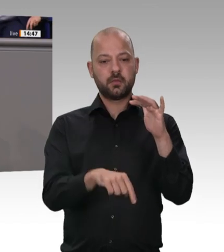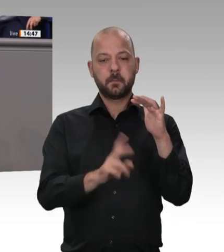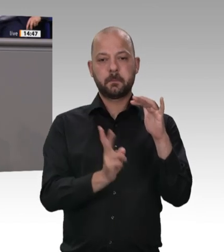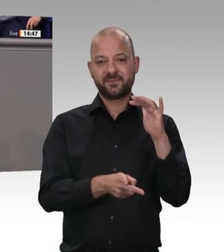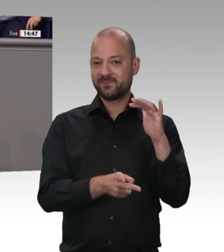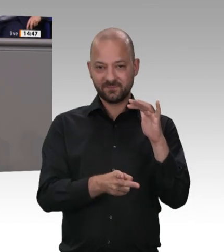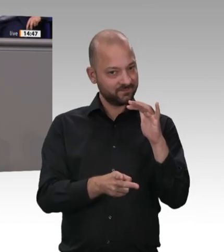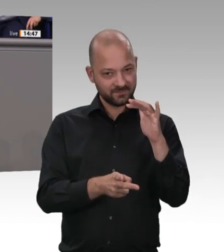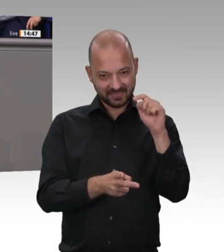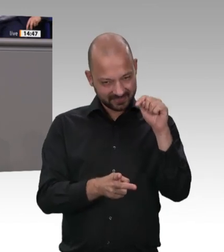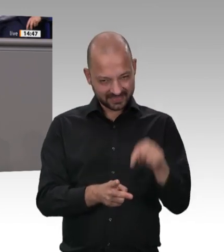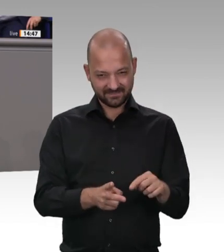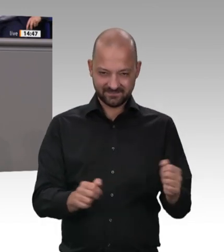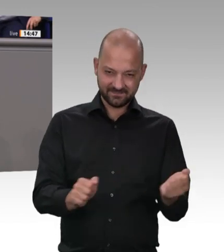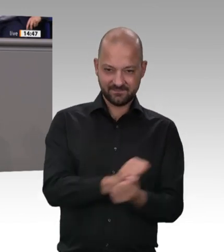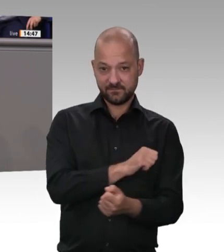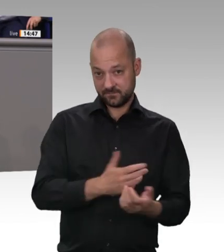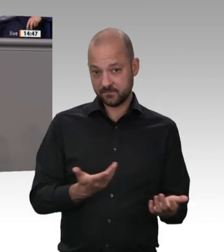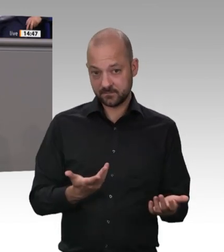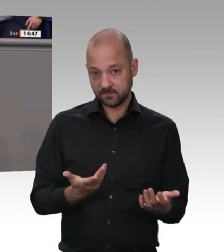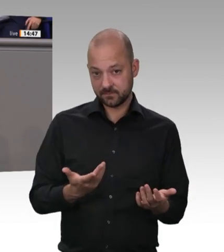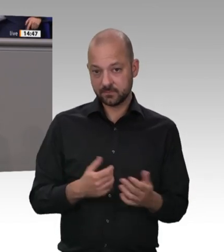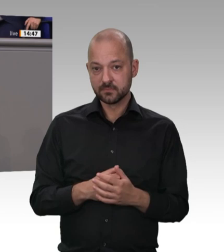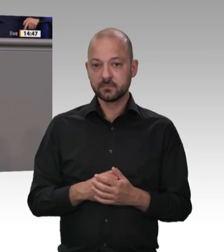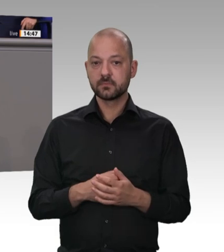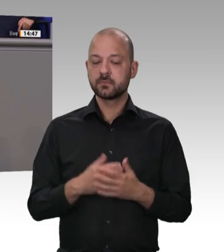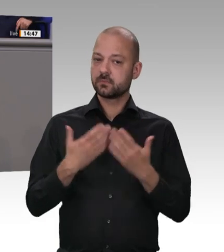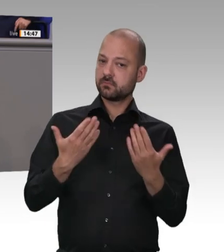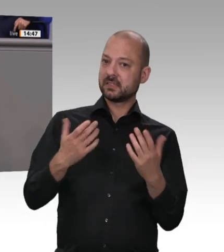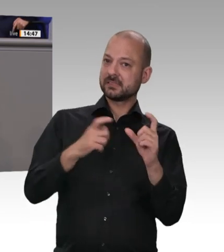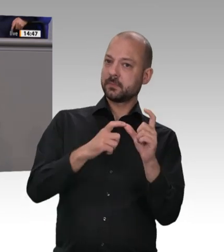ein halbes Jahr gar keine Reaktionen von Ihrem Haus Meine Damen und Herren, worum